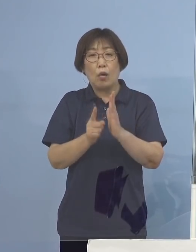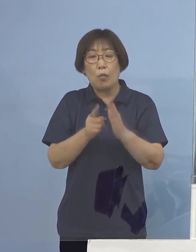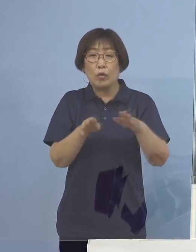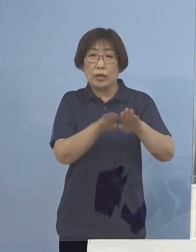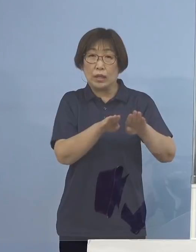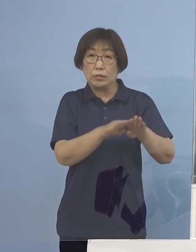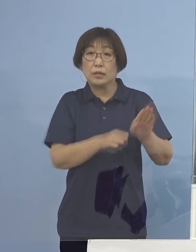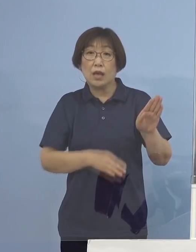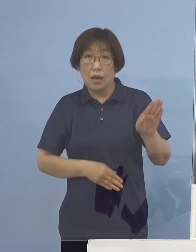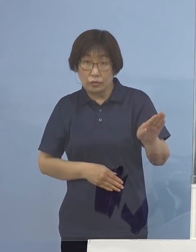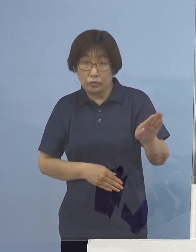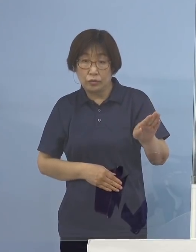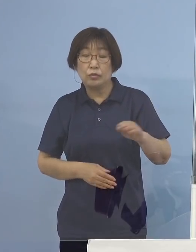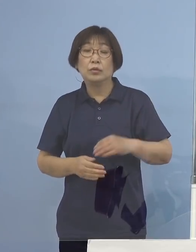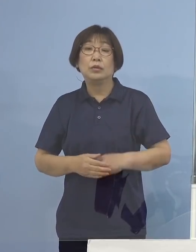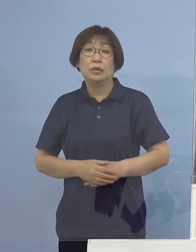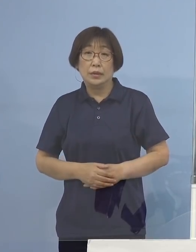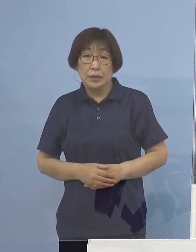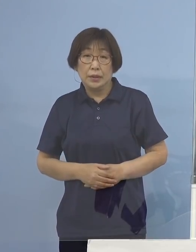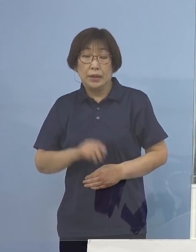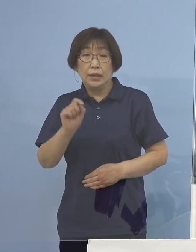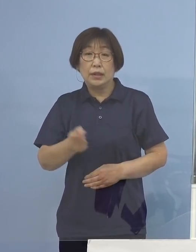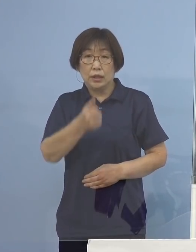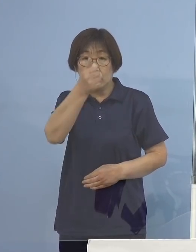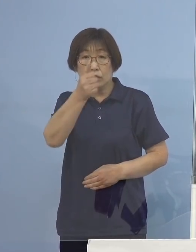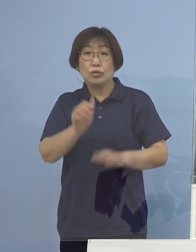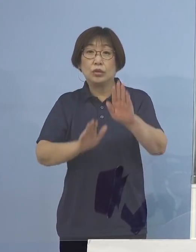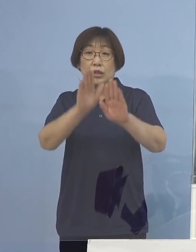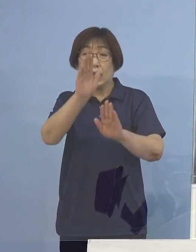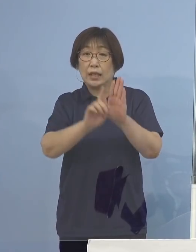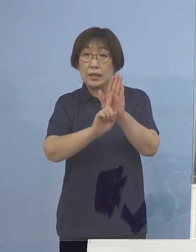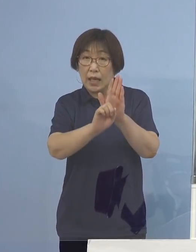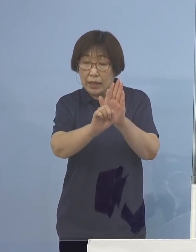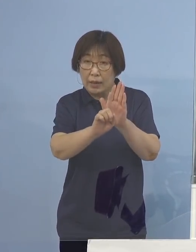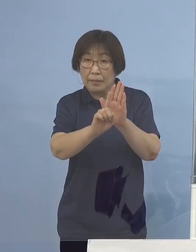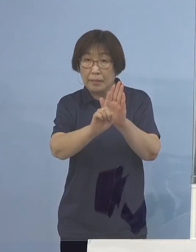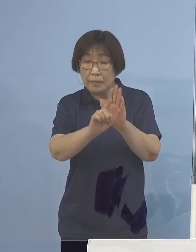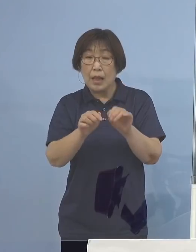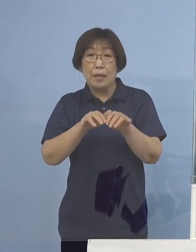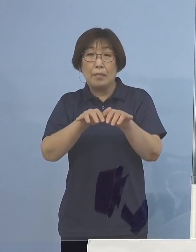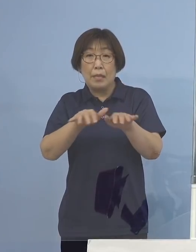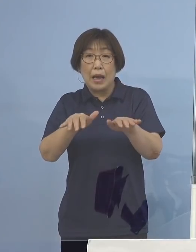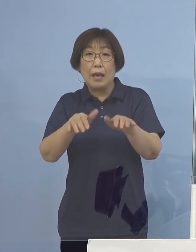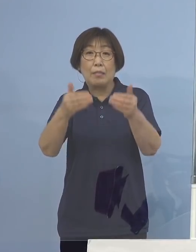そうなりますと「緊急事態宣言」や 「まん延防止等重点措置」